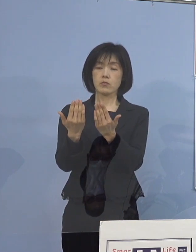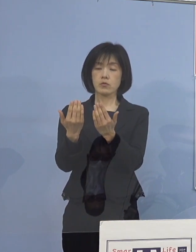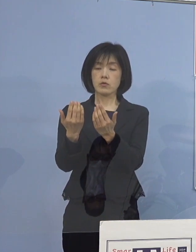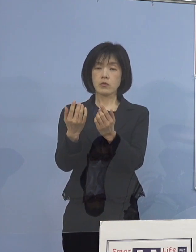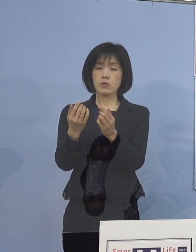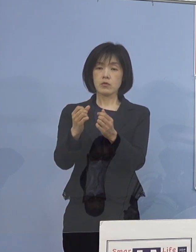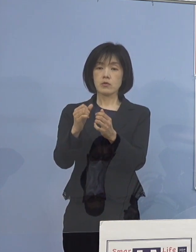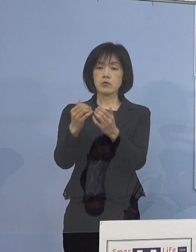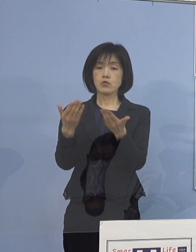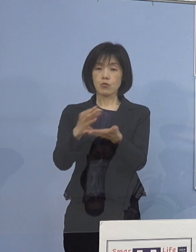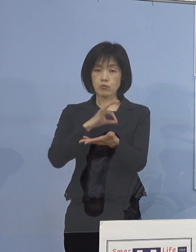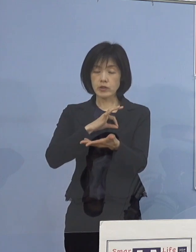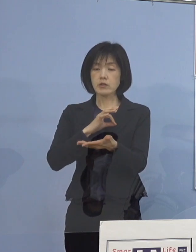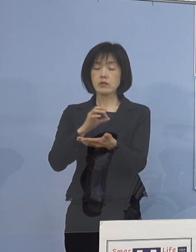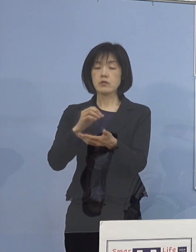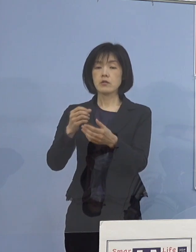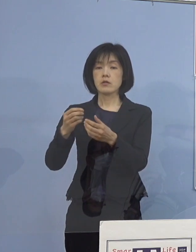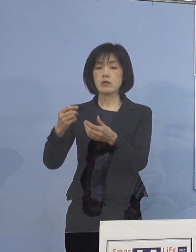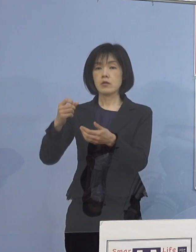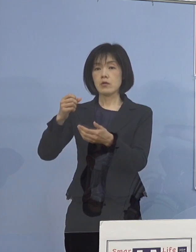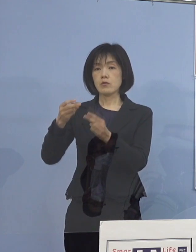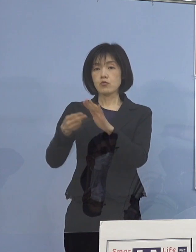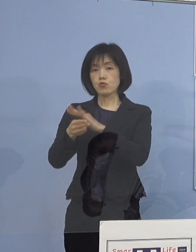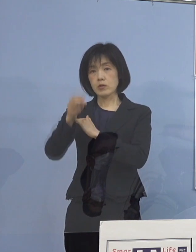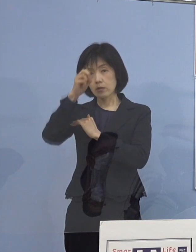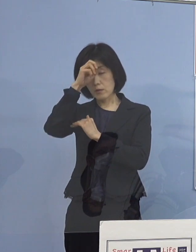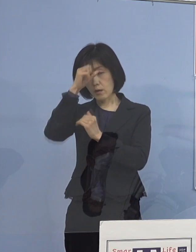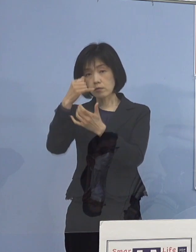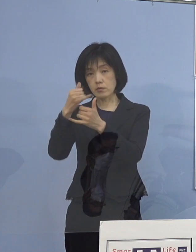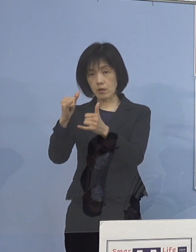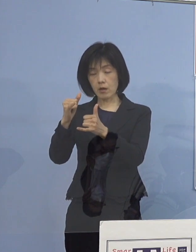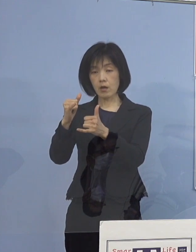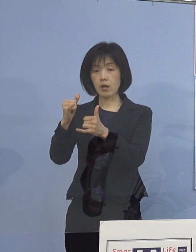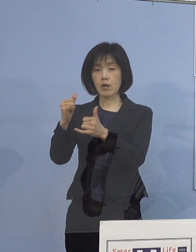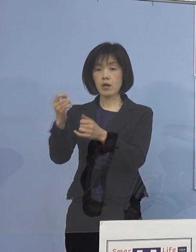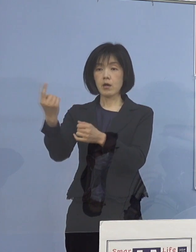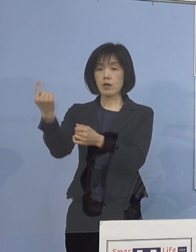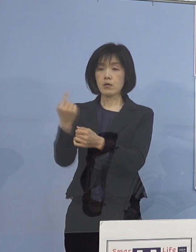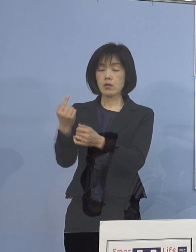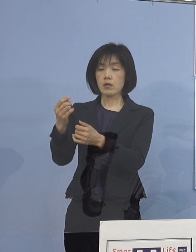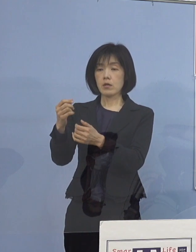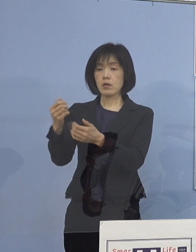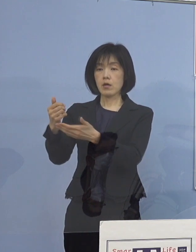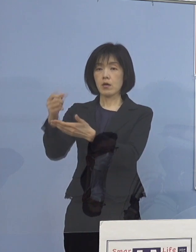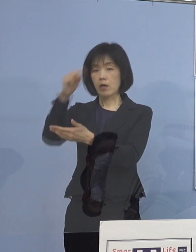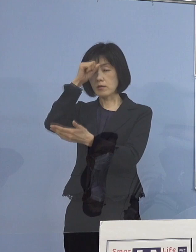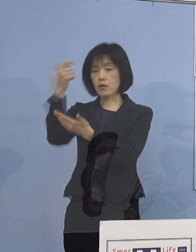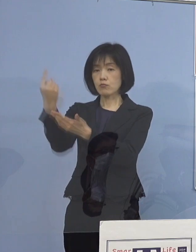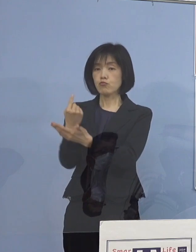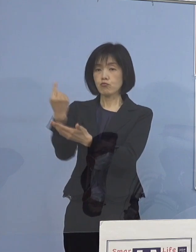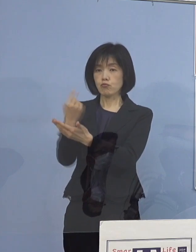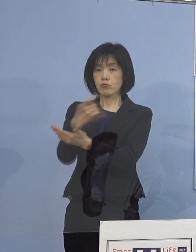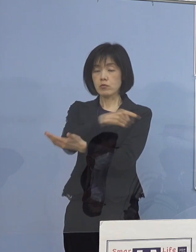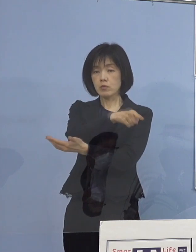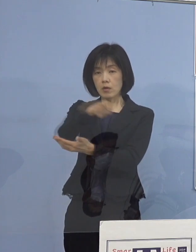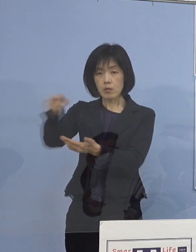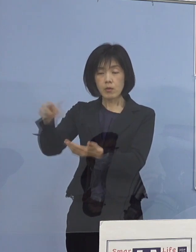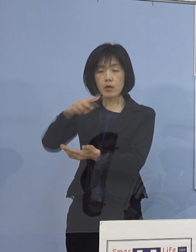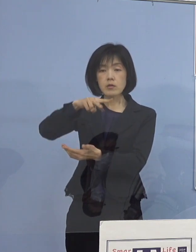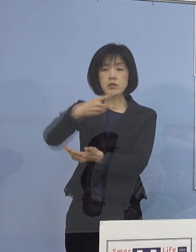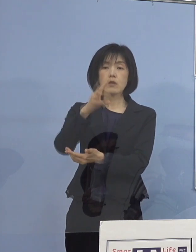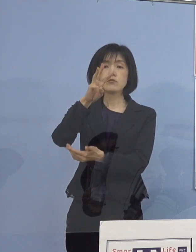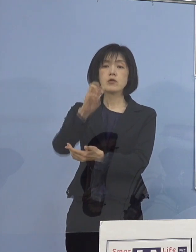それから入院患者、それから外来の患者233名 これを特定しておりますので